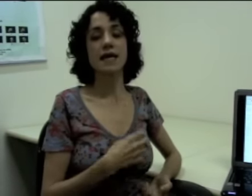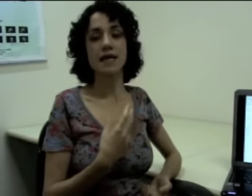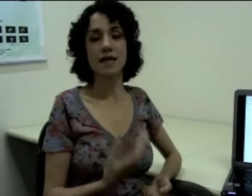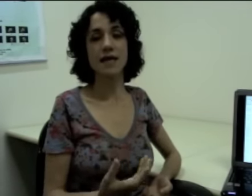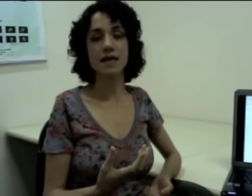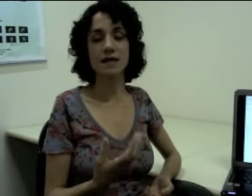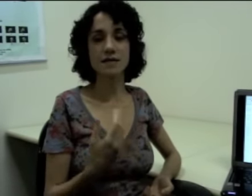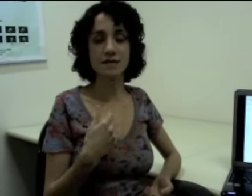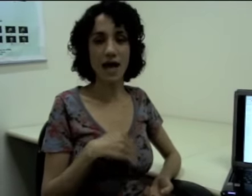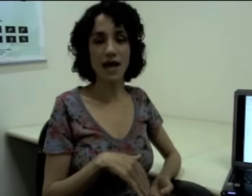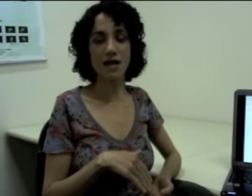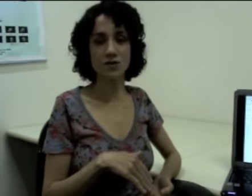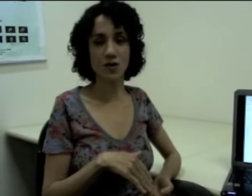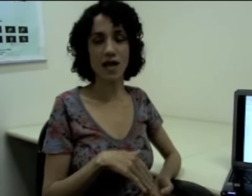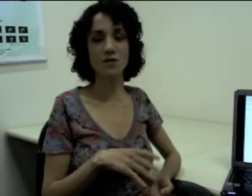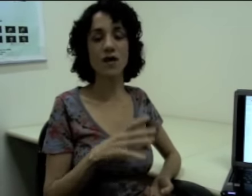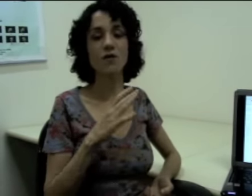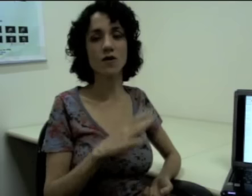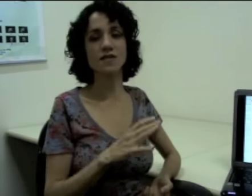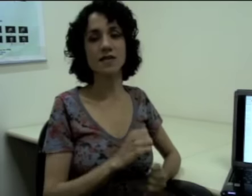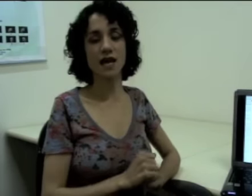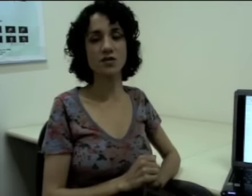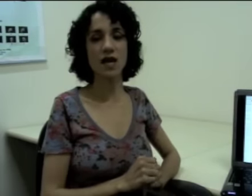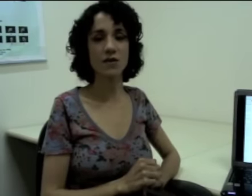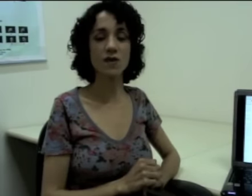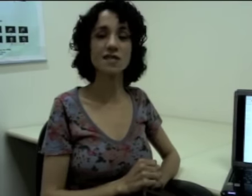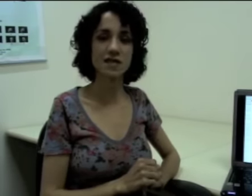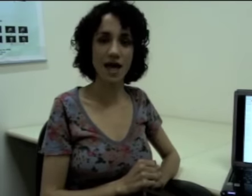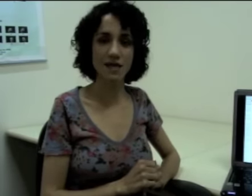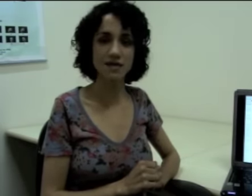que está relacionado à iconicidade das línguas de sinais.